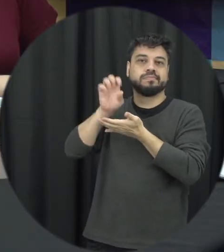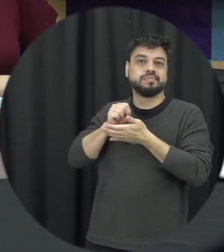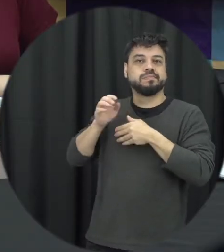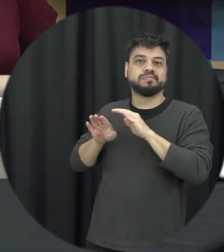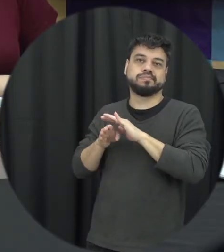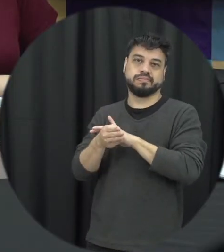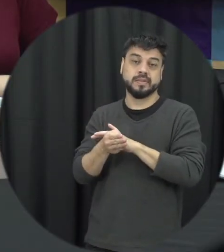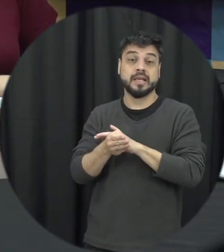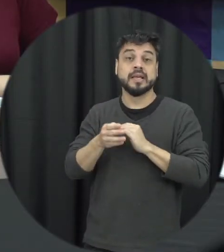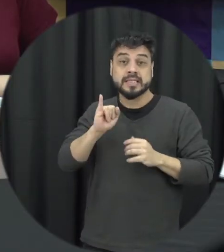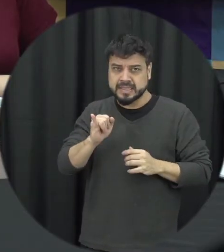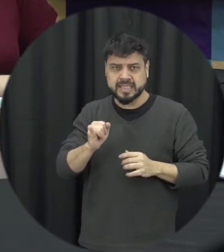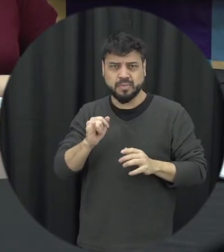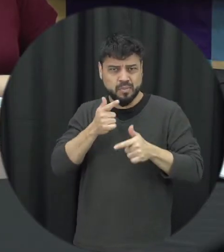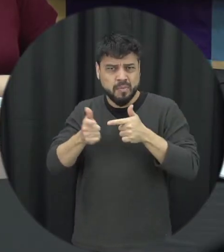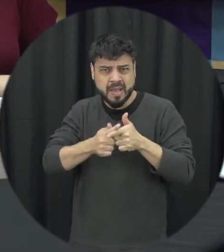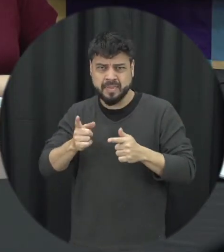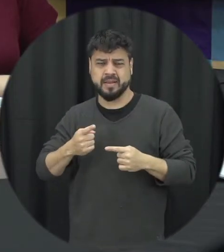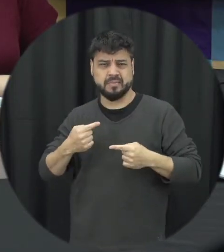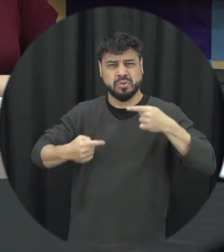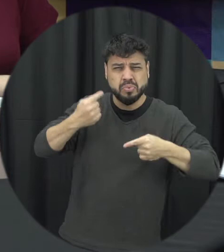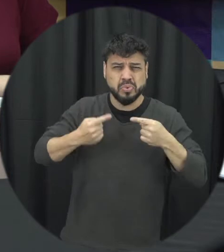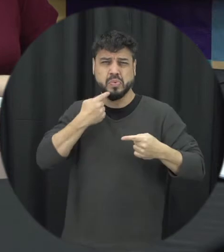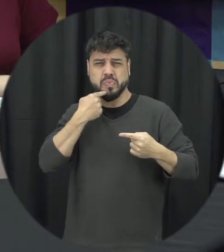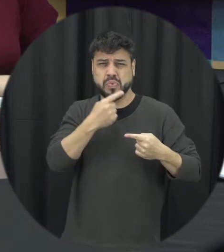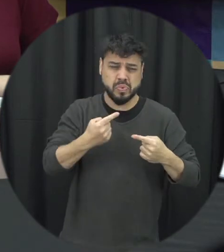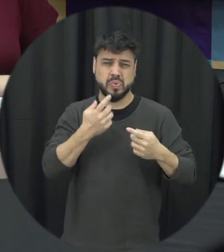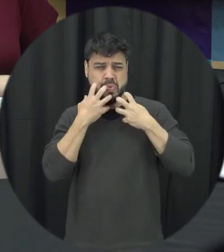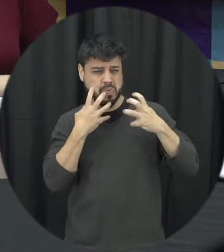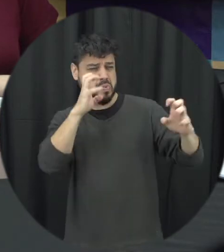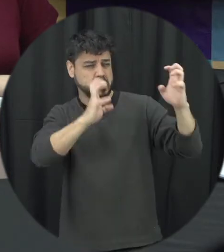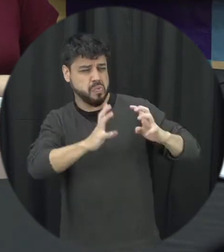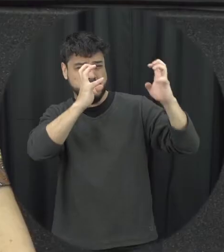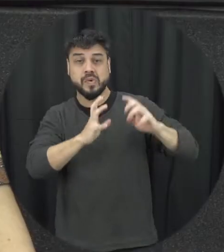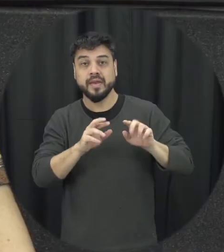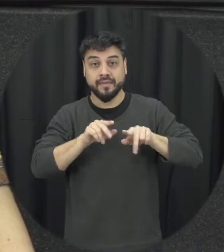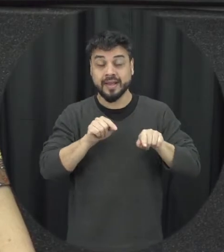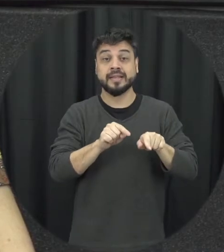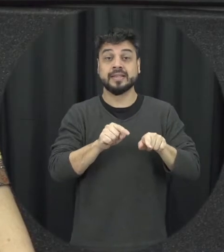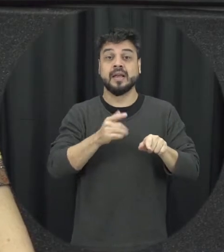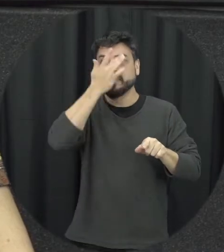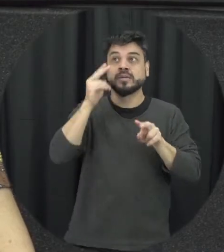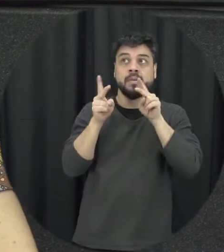discutindo, brigando, xingando a pessoa que está ali observando e sendo exposta essa situações